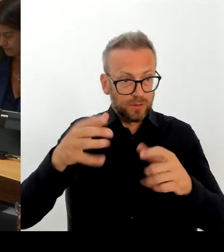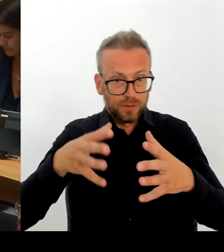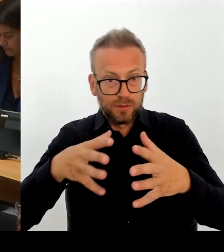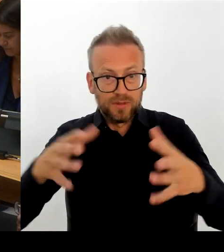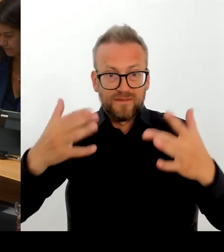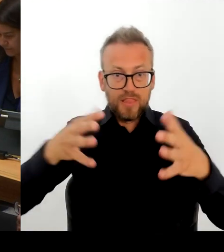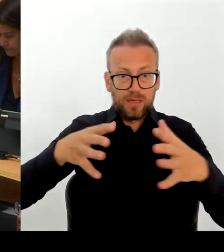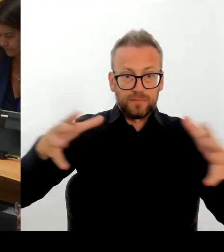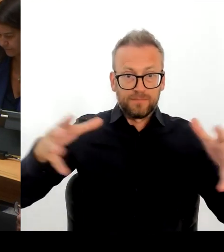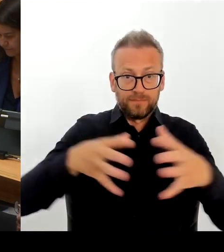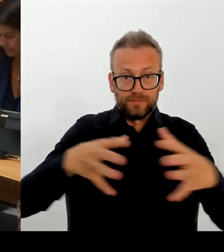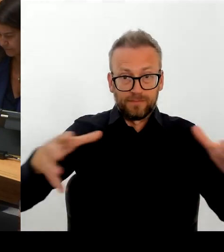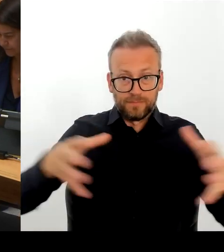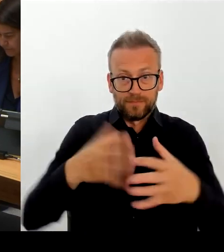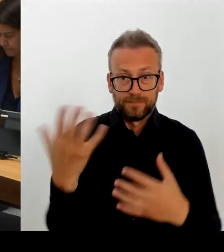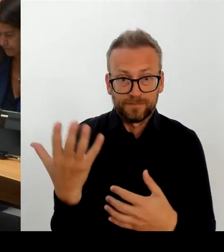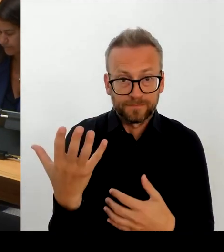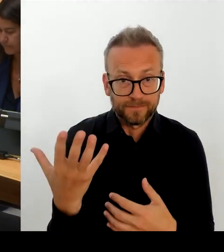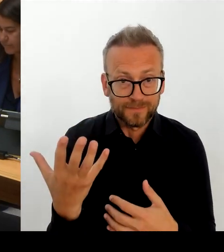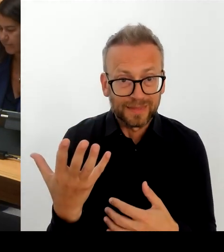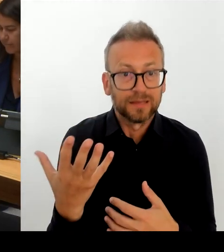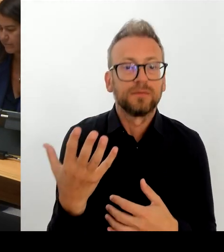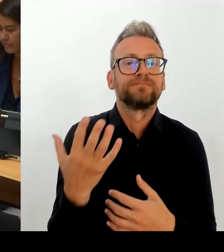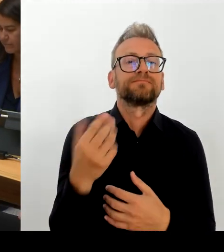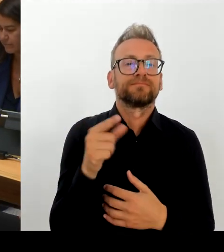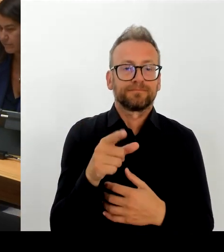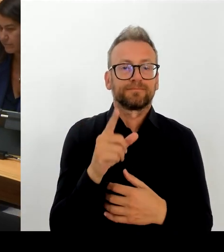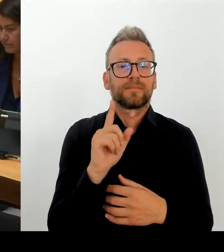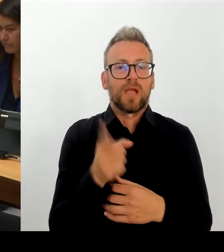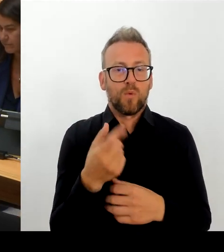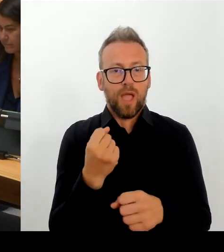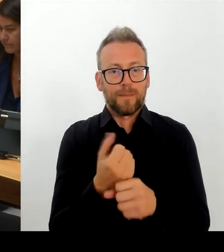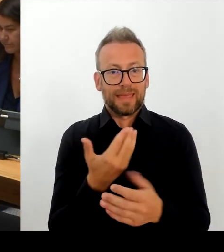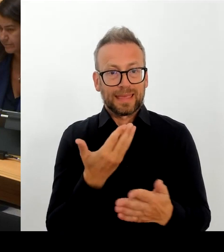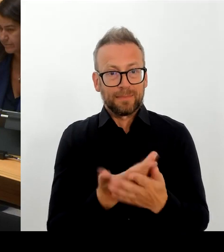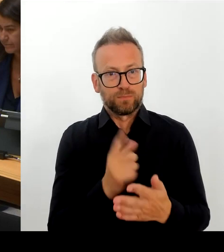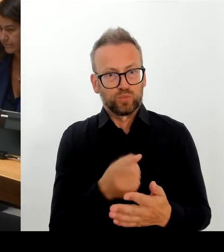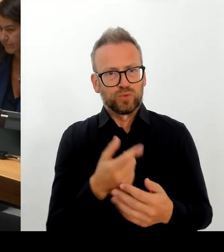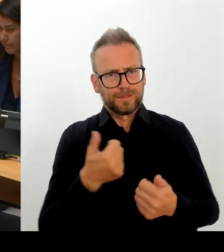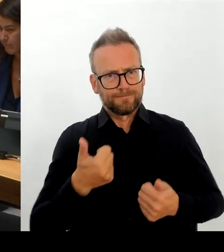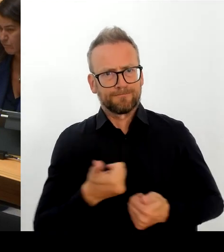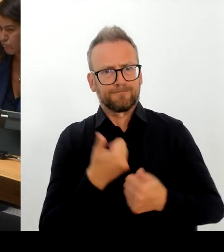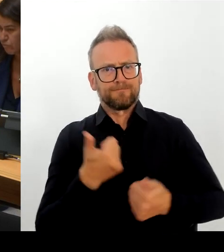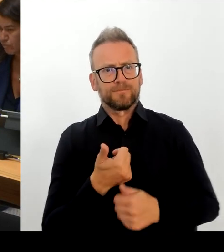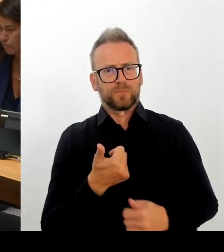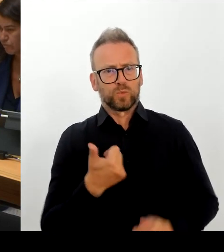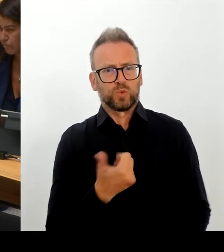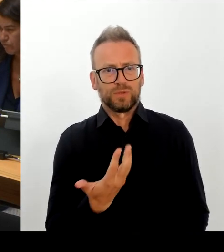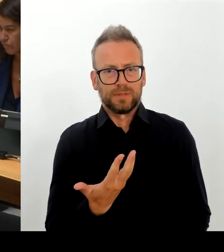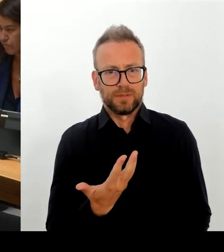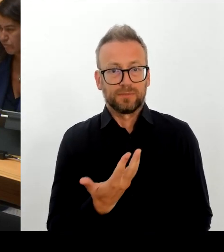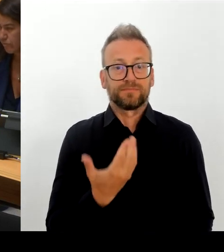ein in der GDL ja hoch umstrittenes Modell, ein Modell, das dazu führt, dass wir übrigens in einigen Entgeltgruppen über